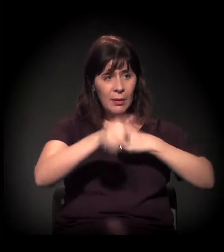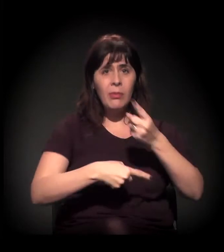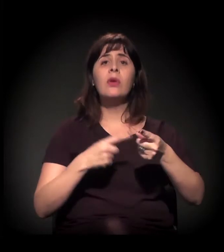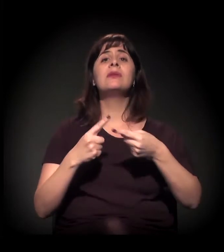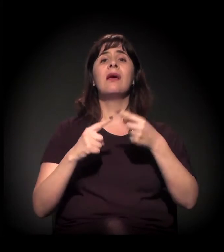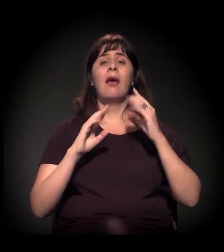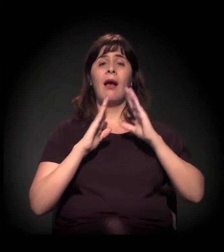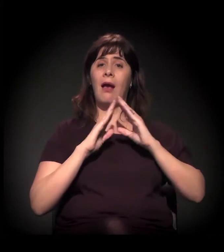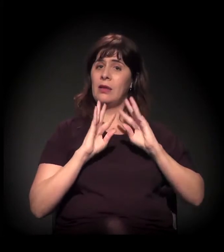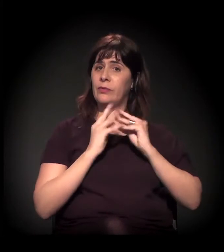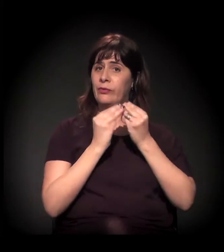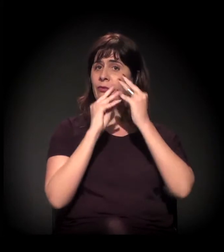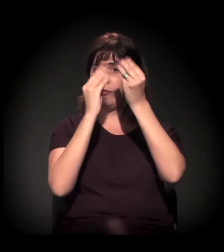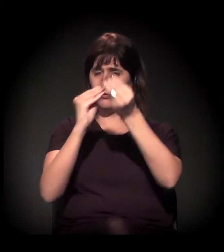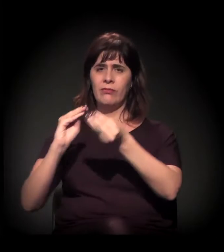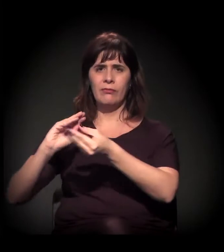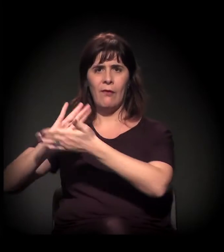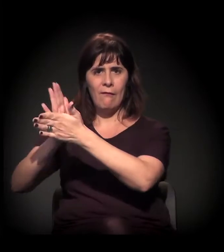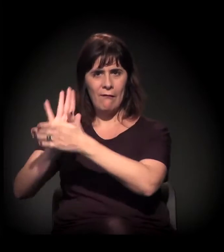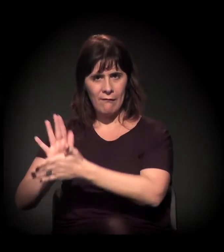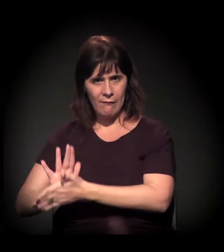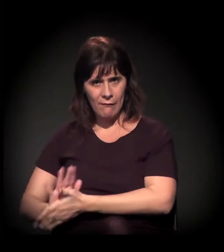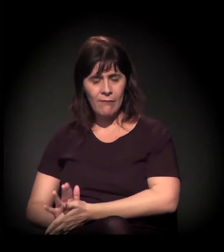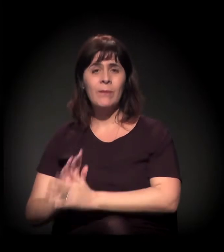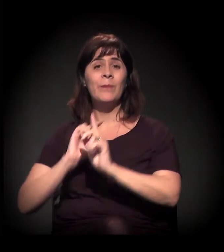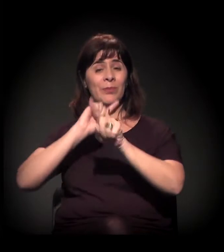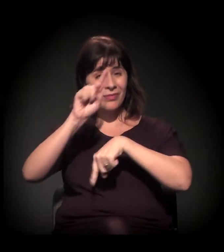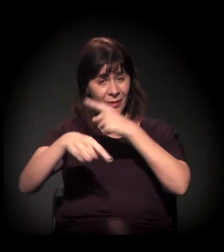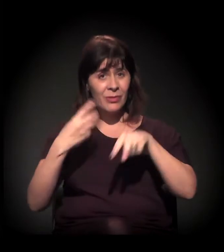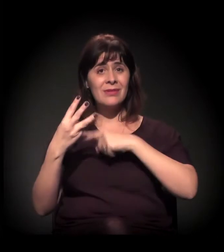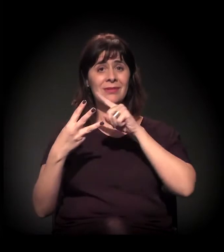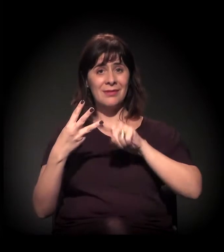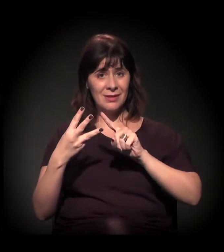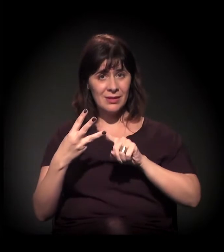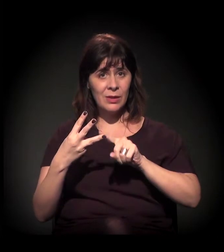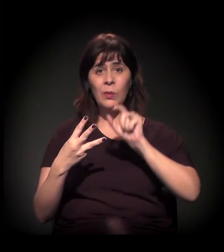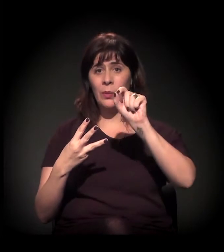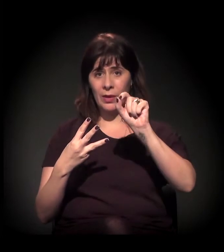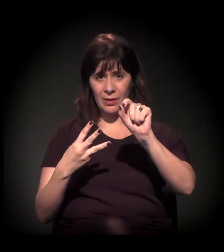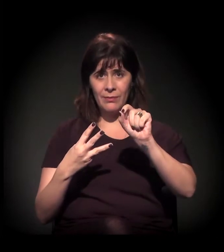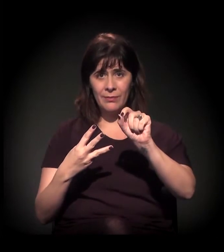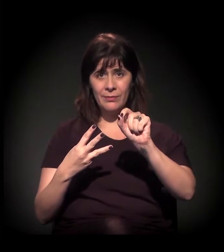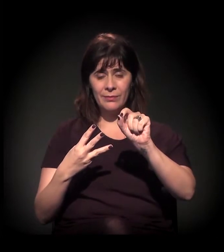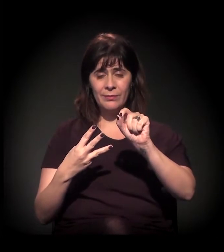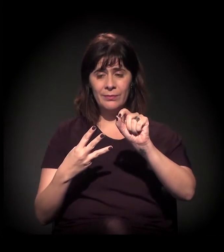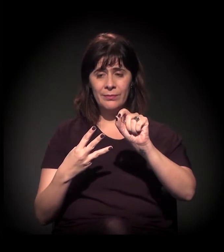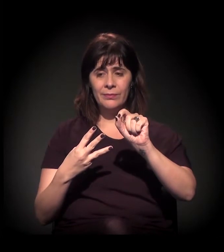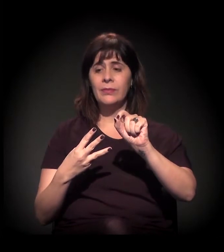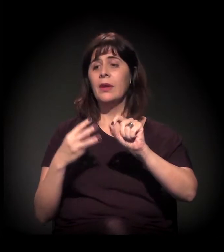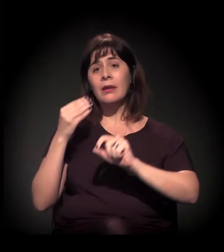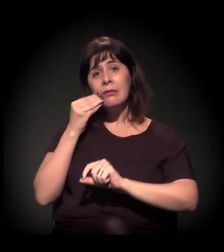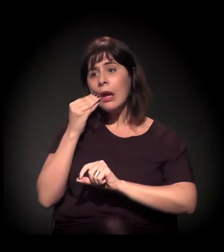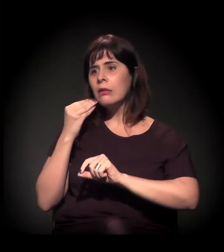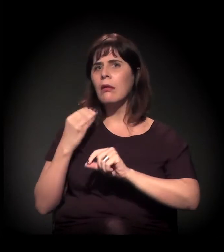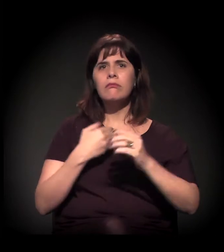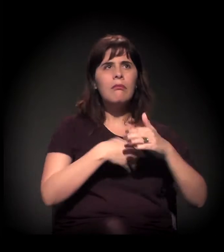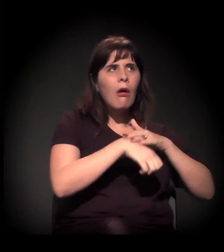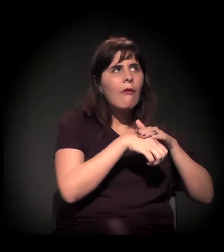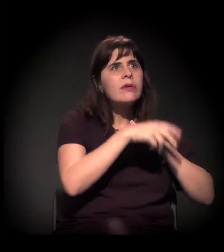que vem com esses equipamentos culturais que revalorizam a área... E a gente tenta dialogar com os moradores da região e é muito difícil